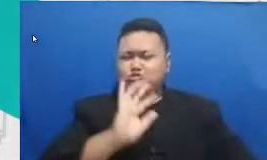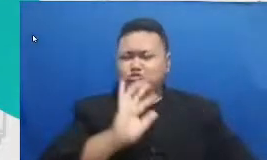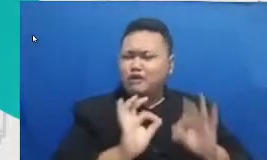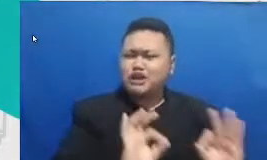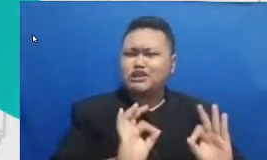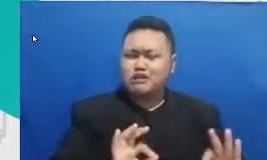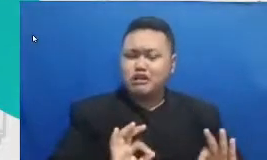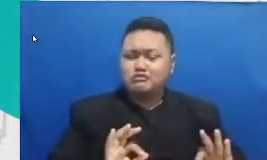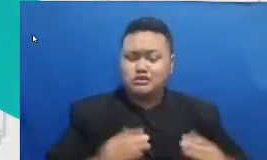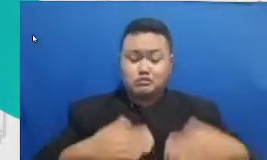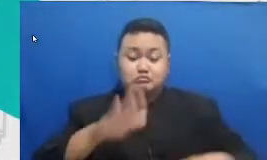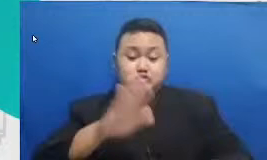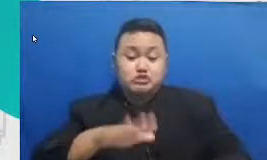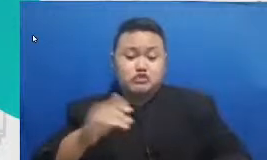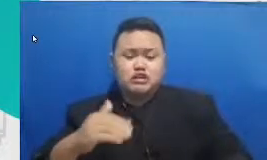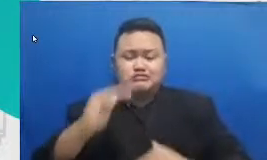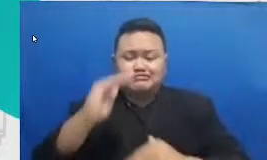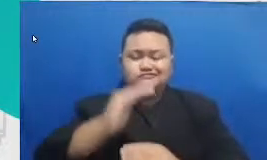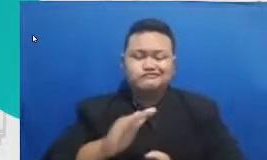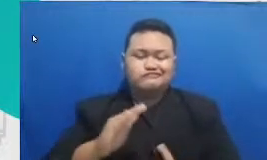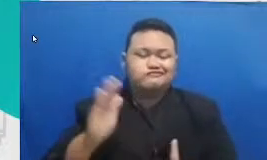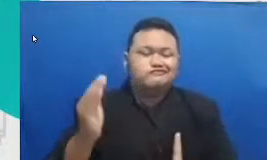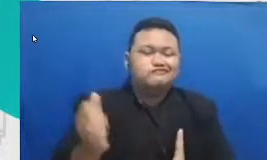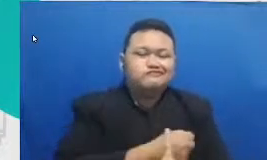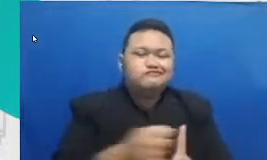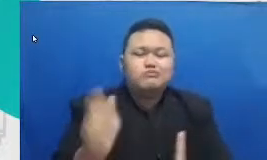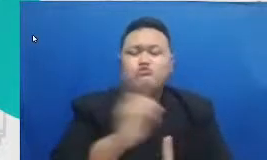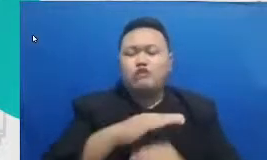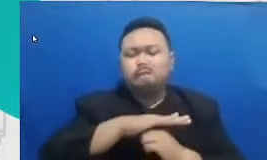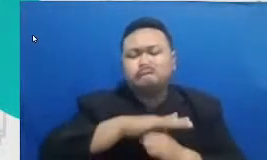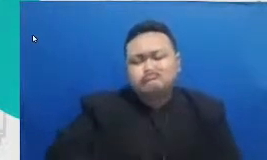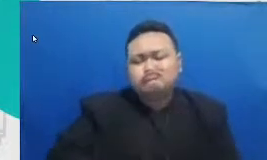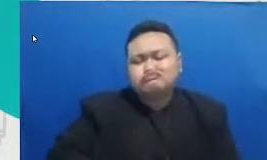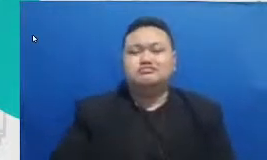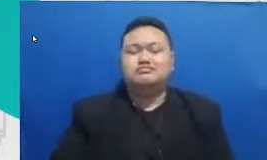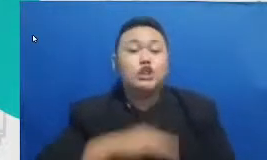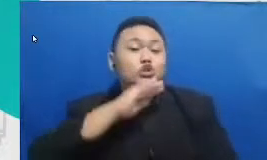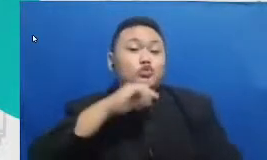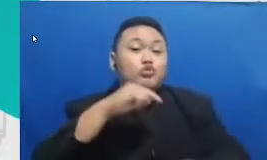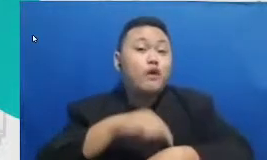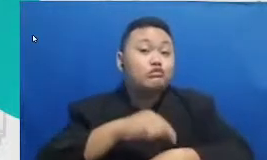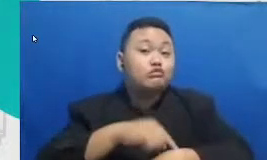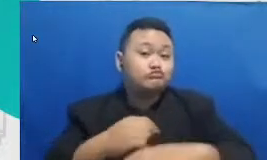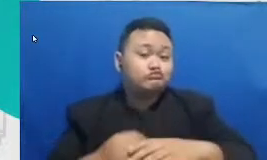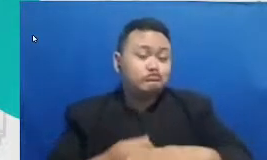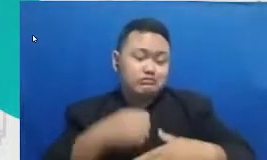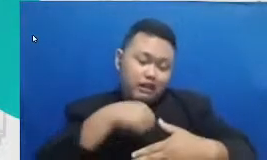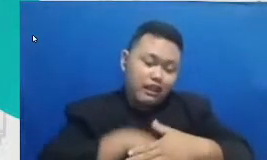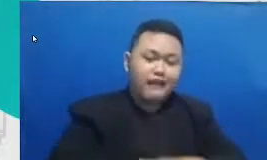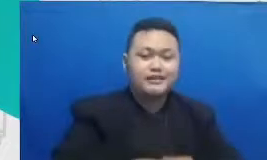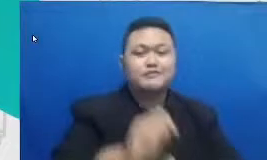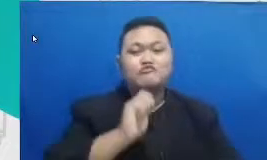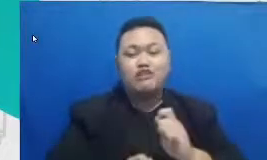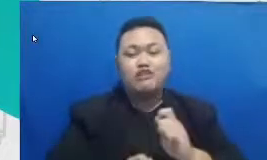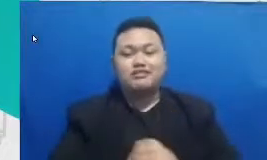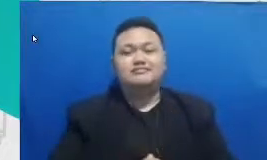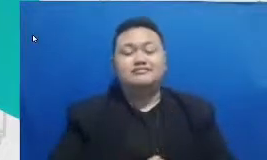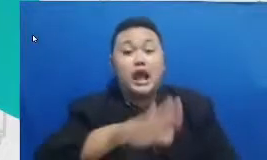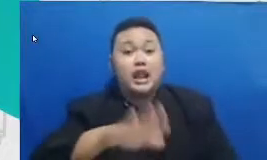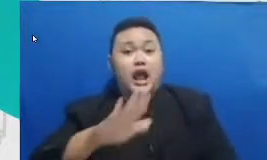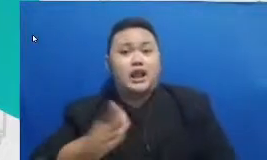tinggal tunggu waktu lahirnya generasi pencipta mereka yang akan harumkan Indonesia dengan karya